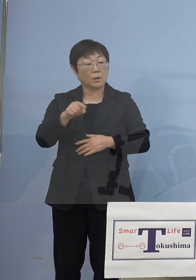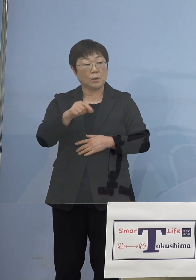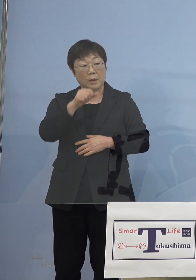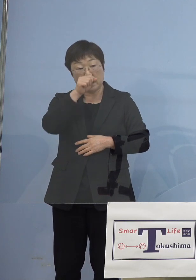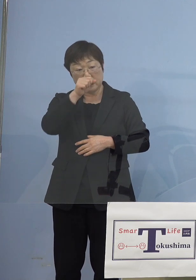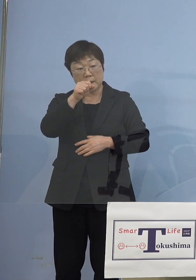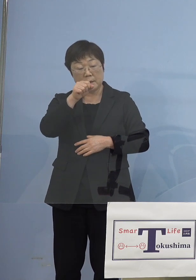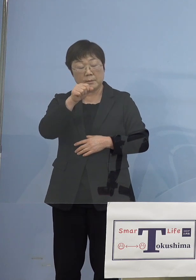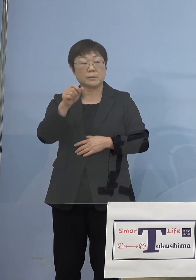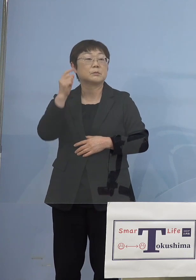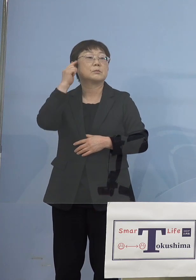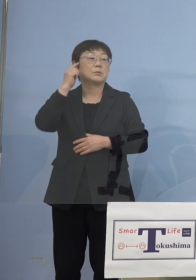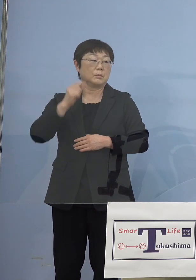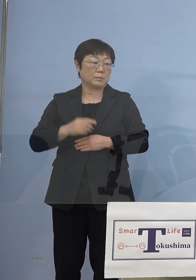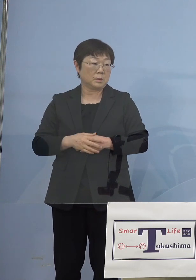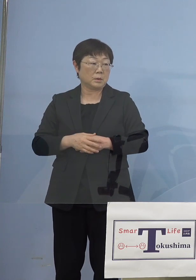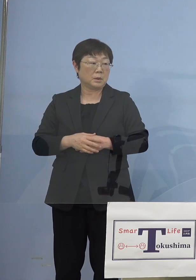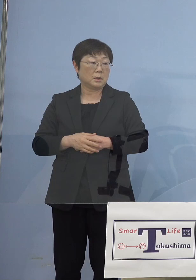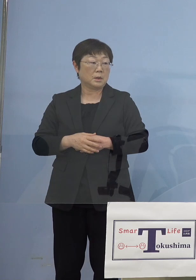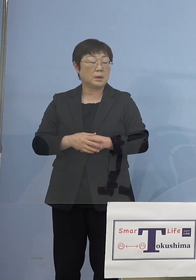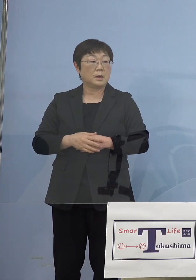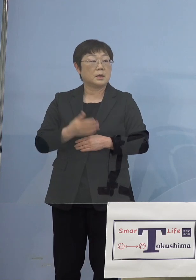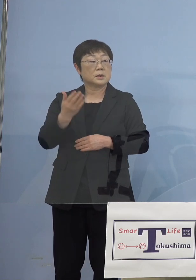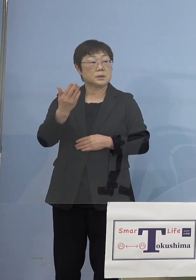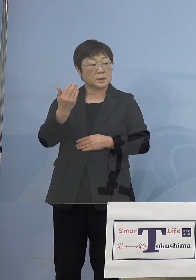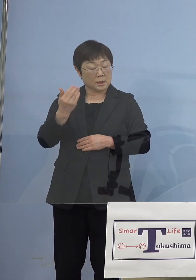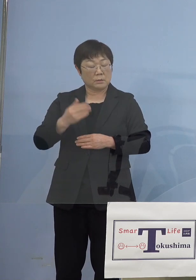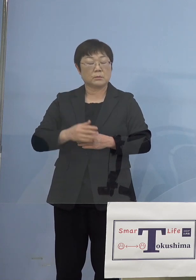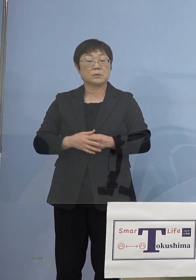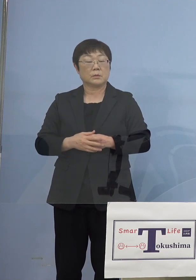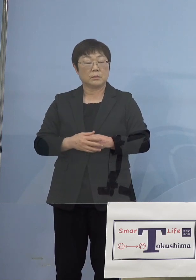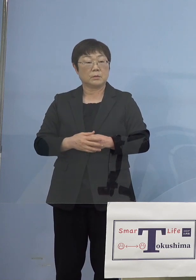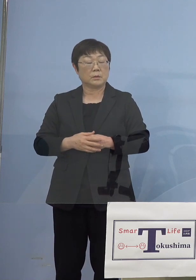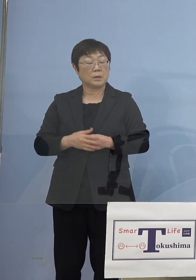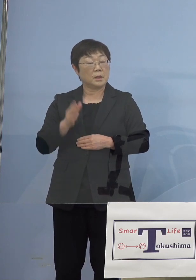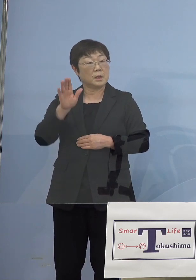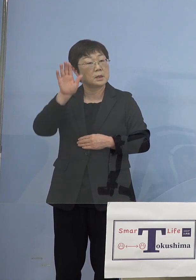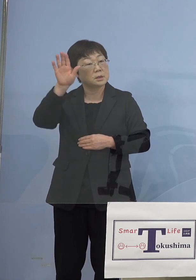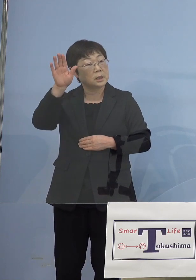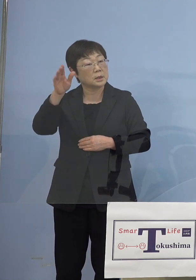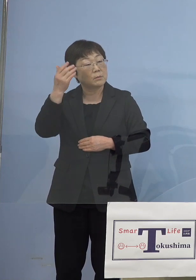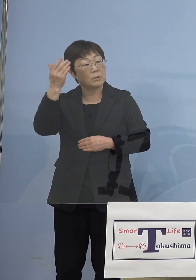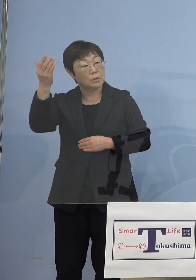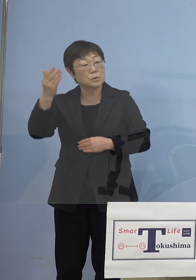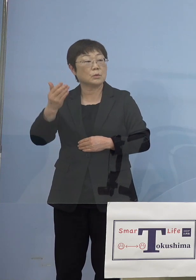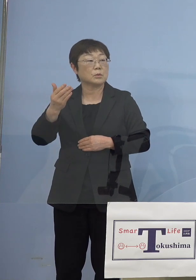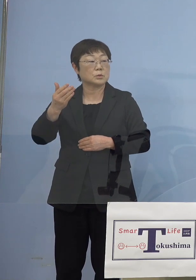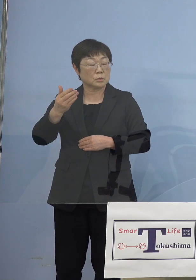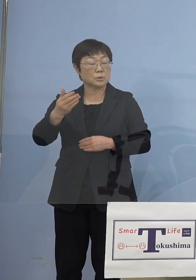と思うんですけど、知事先ほど先読み、 先読みというキーワードを言われていたと思うんですけど